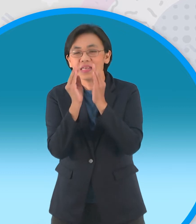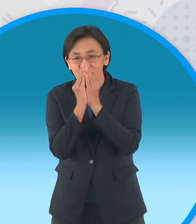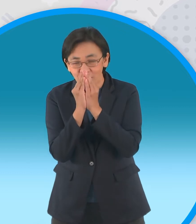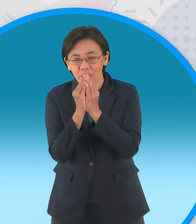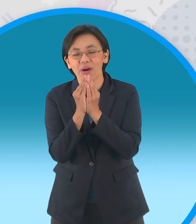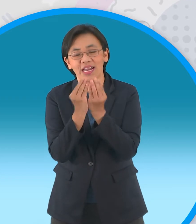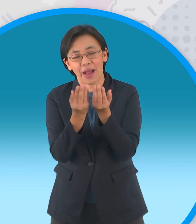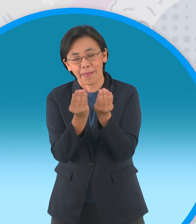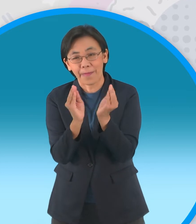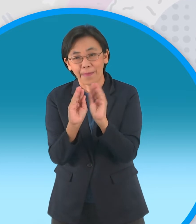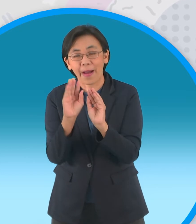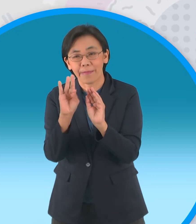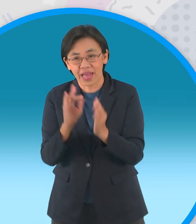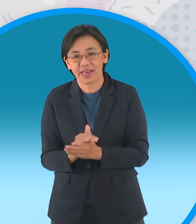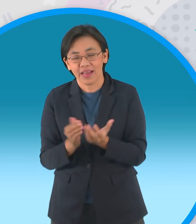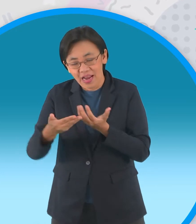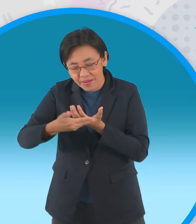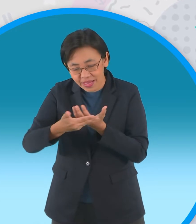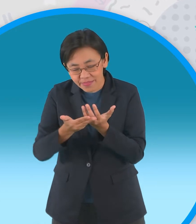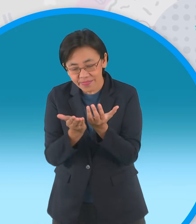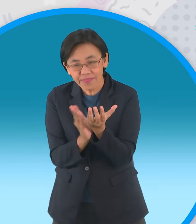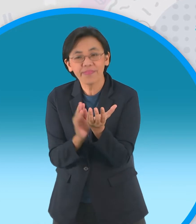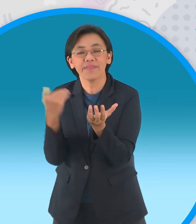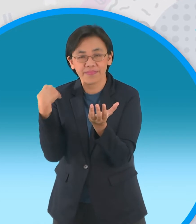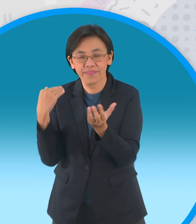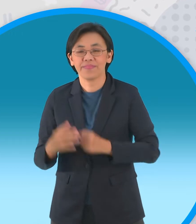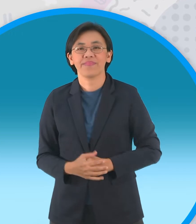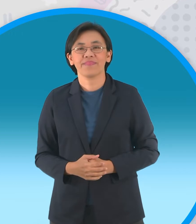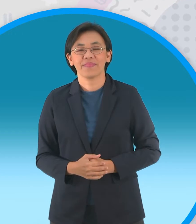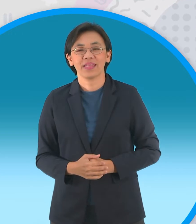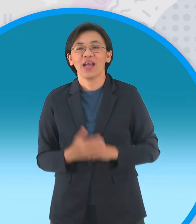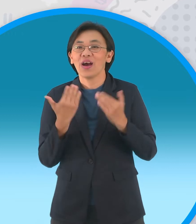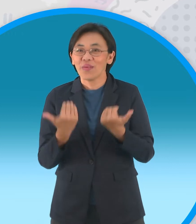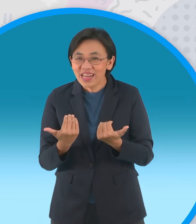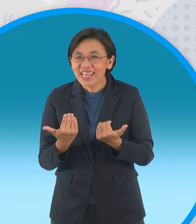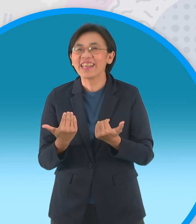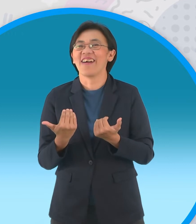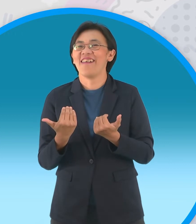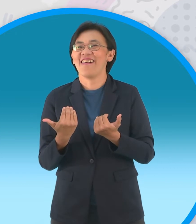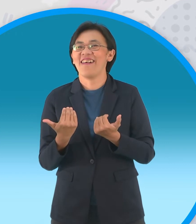แล้วก็ยังมีใบเลี้ยงอยู่รอบๆอีกด้วยนะครับสำหรับวันนี้ก็หมดเวลานะครับ